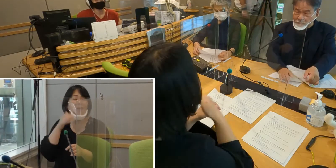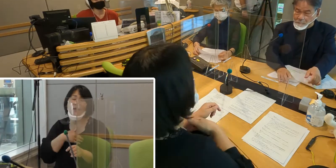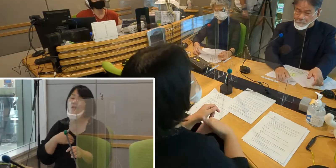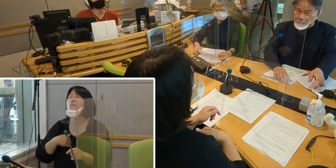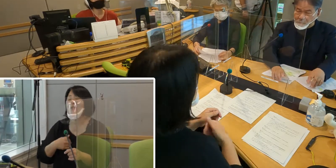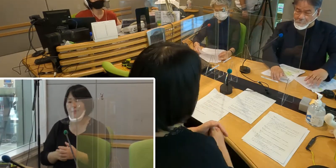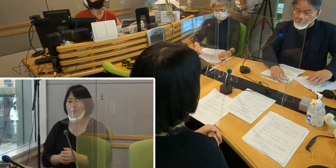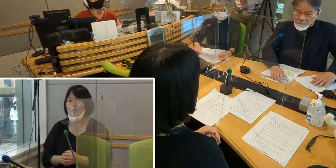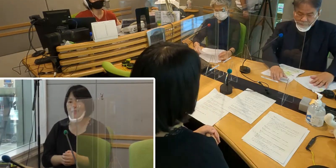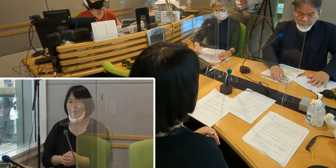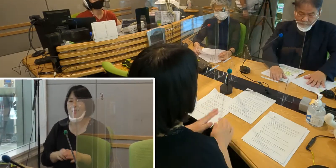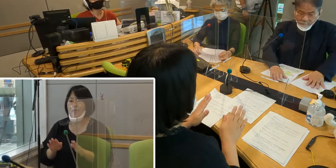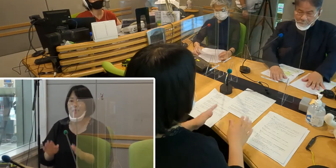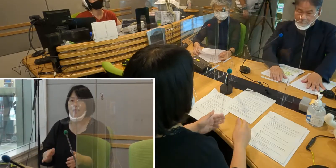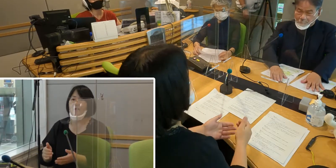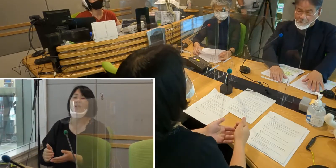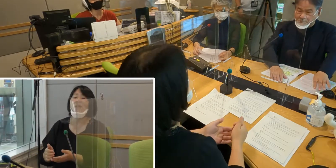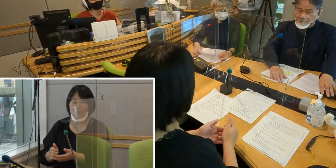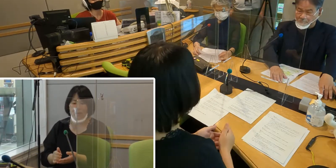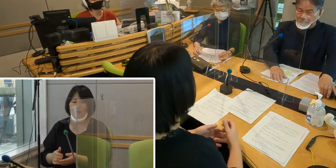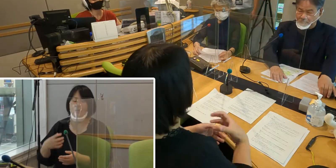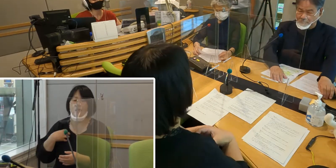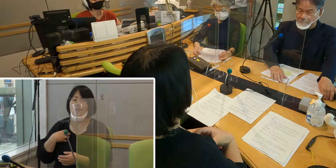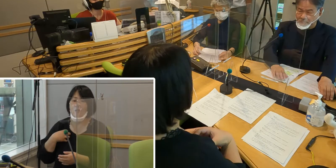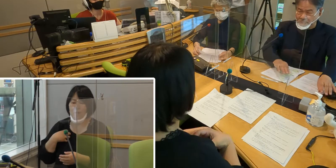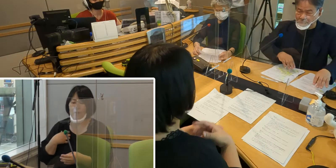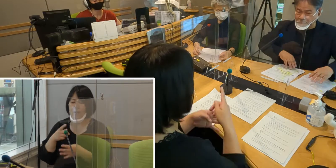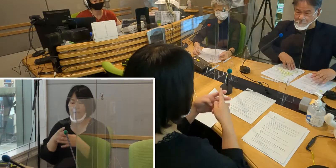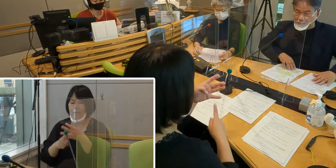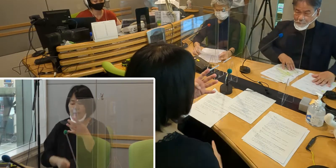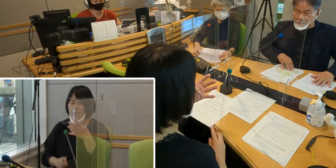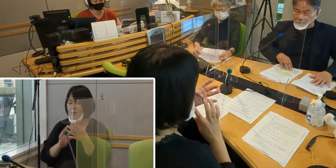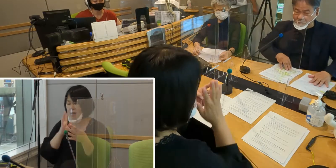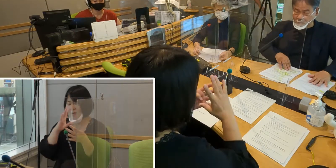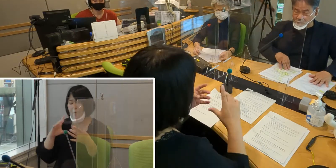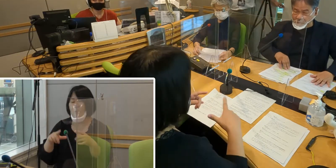本日のお相手は、 火曜日・木曜日担当の森尾由香です。